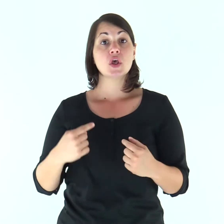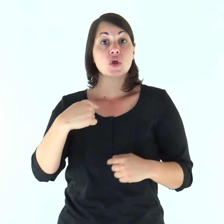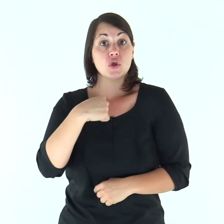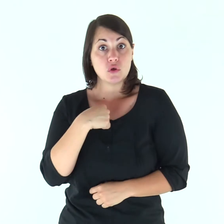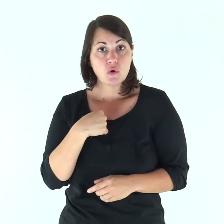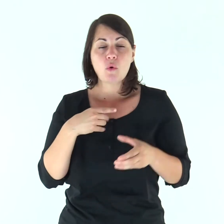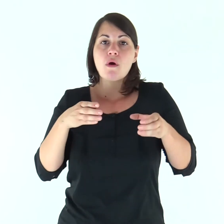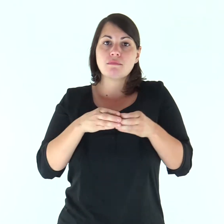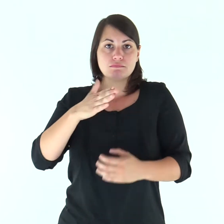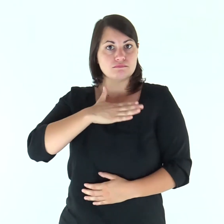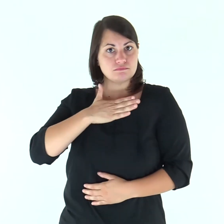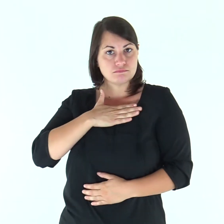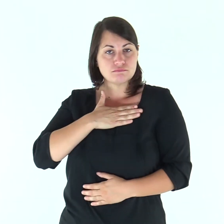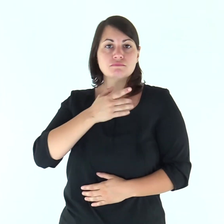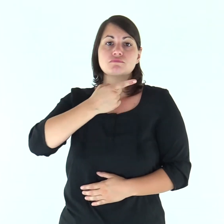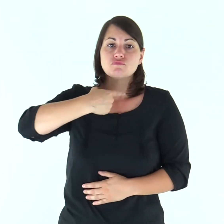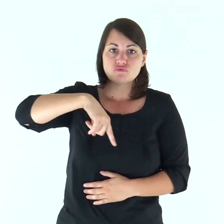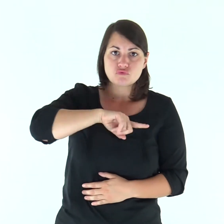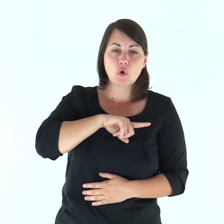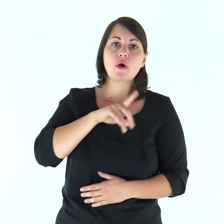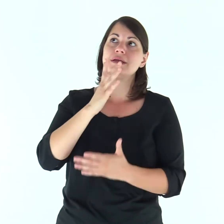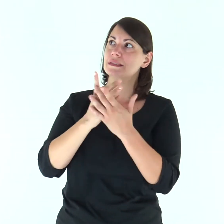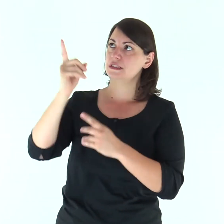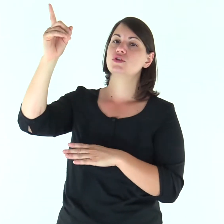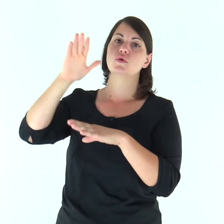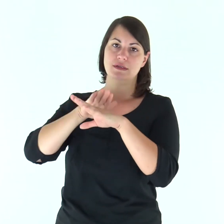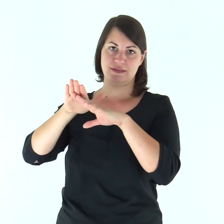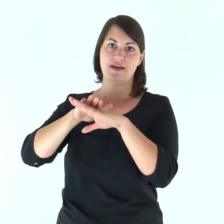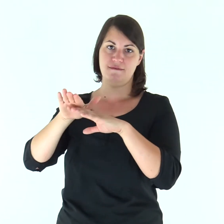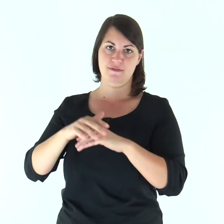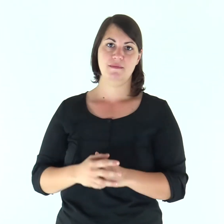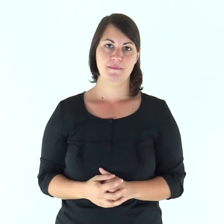Quanto a me e alla mia casa, serviremo il Signore».